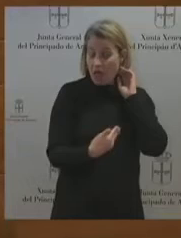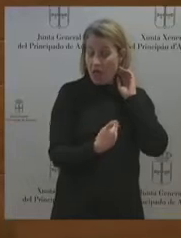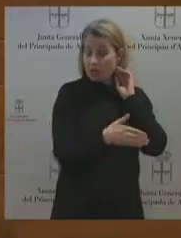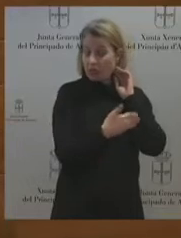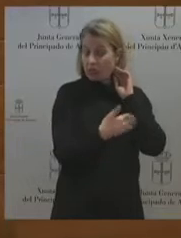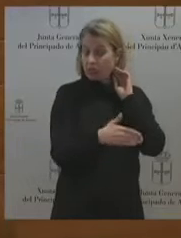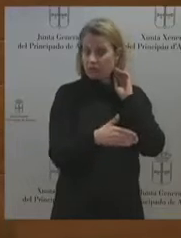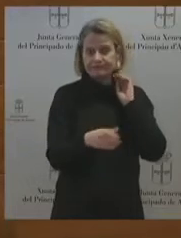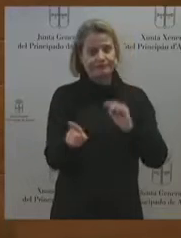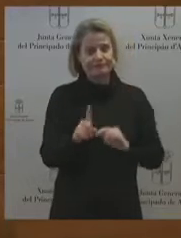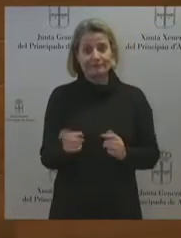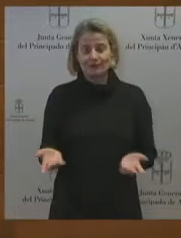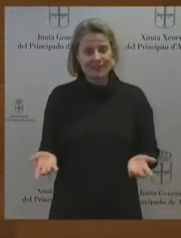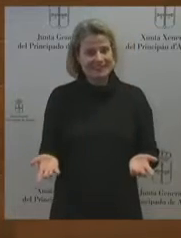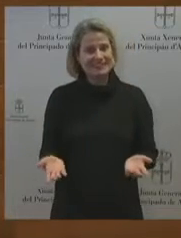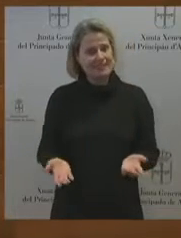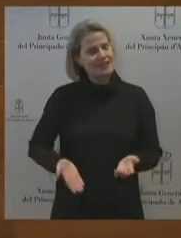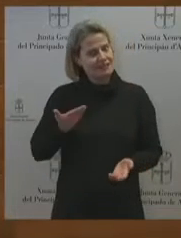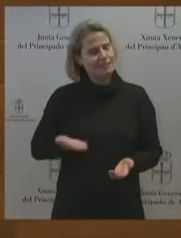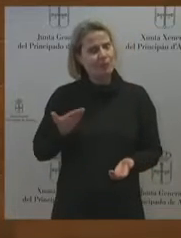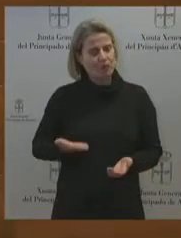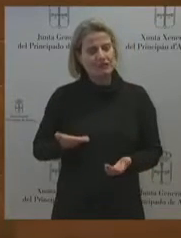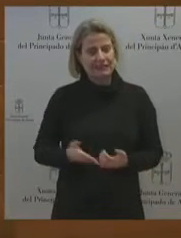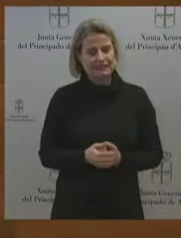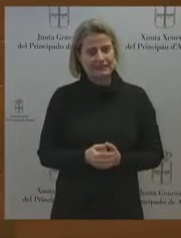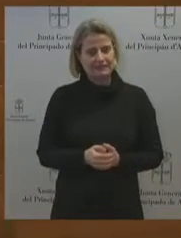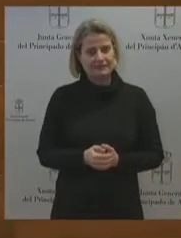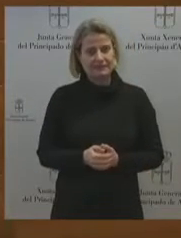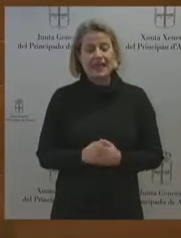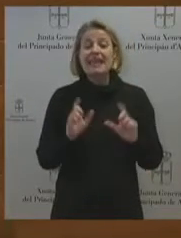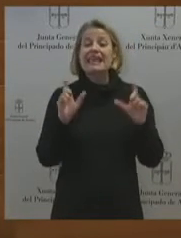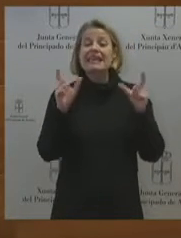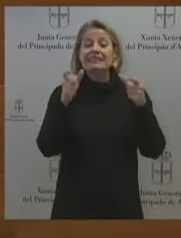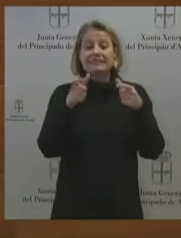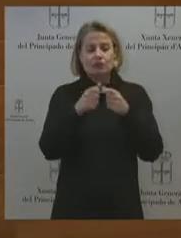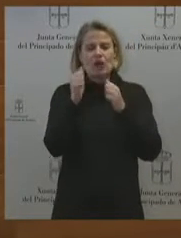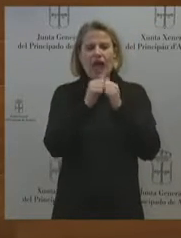¿Es un sector rentable el aluminio? por supuesto. Y teniendo en cuenta que es un sector rentable lo